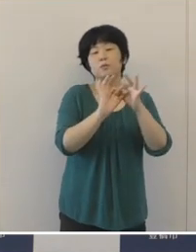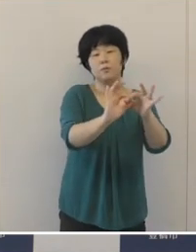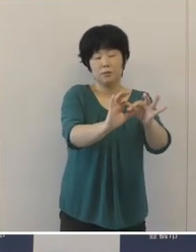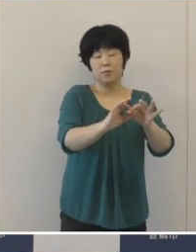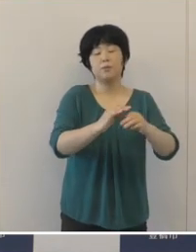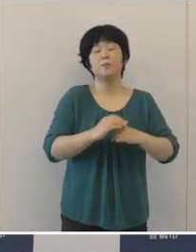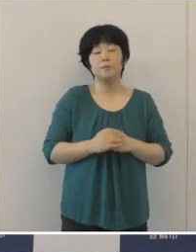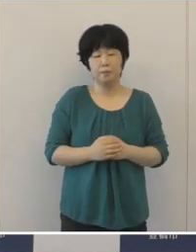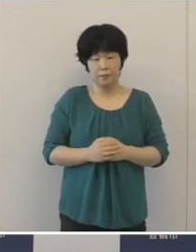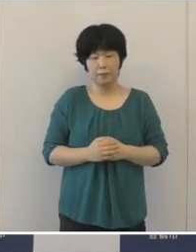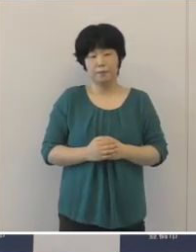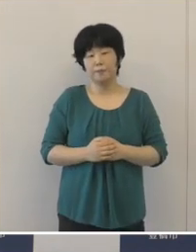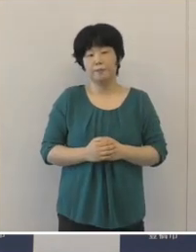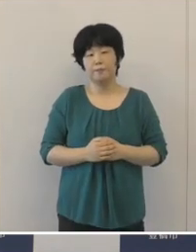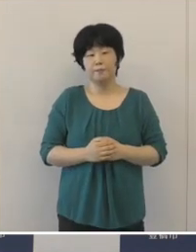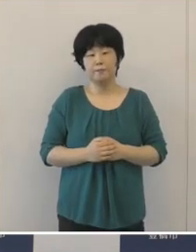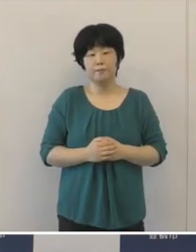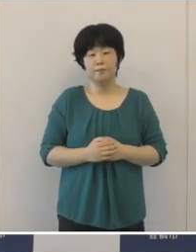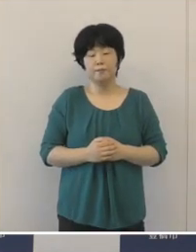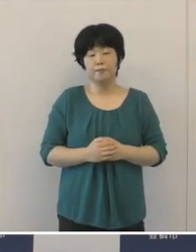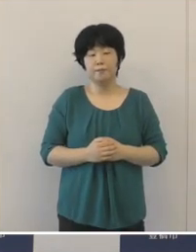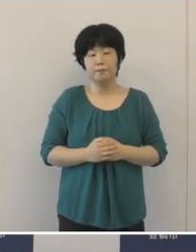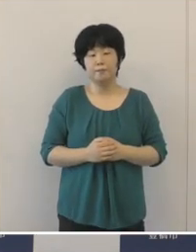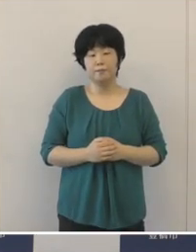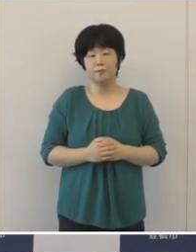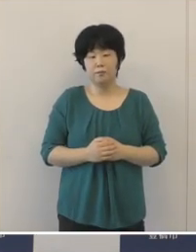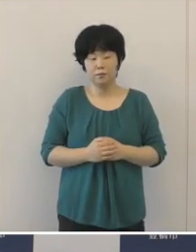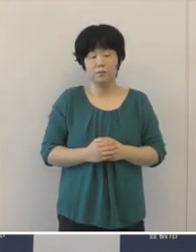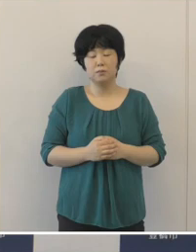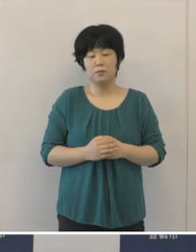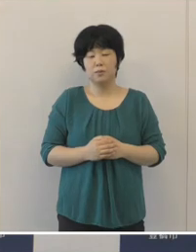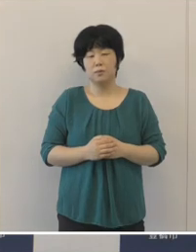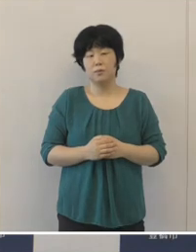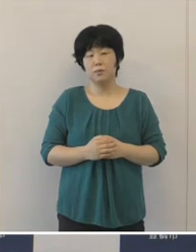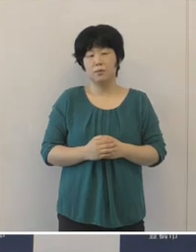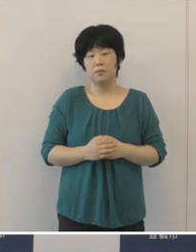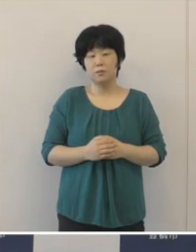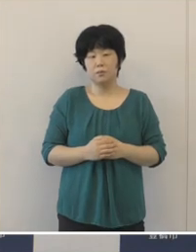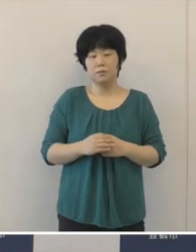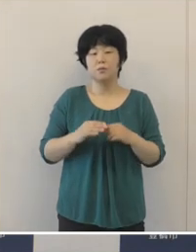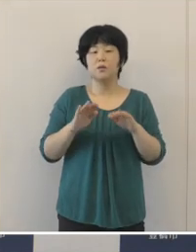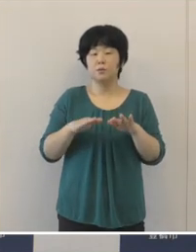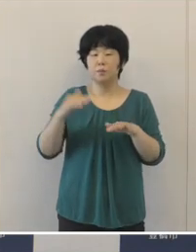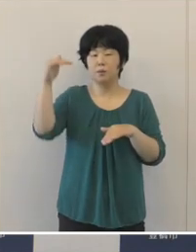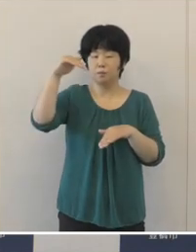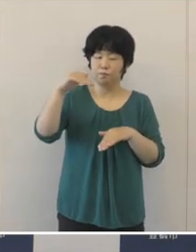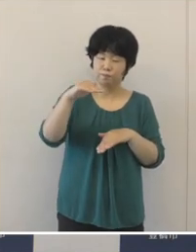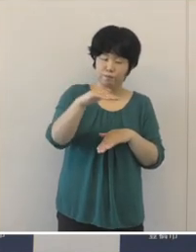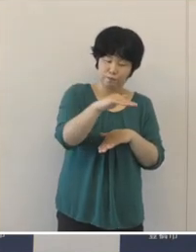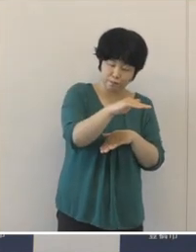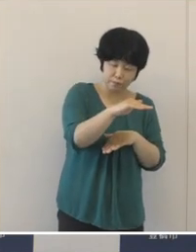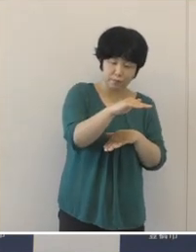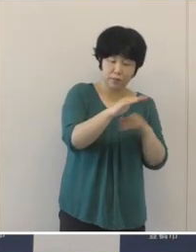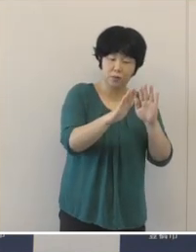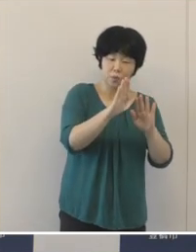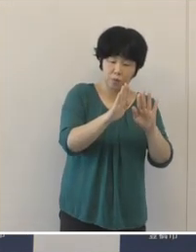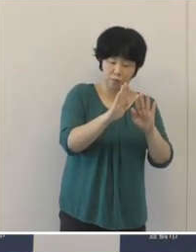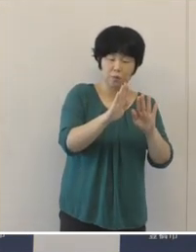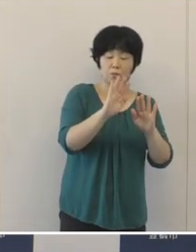下げ止まっているという状況が続いておりました。 こうした状況が続いているなかで、先月の下旬からは